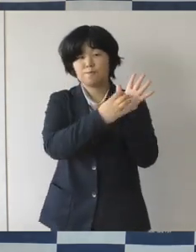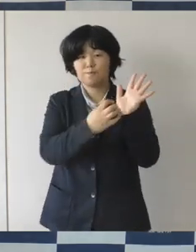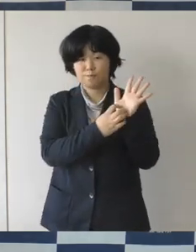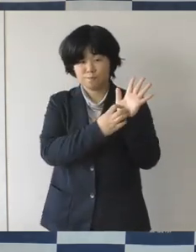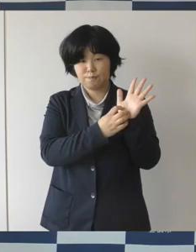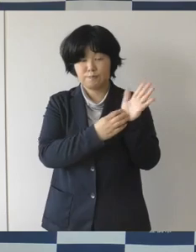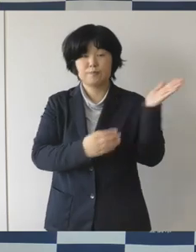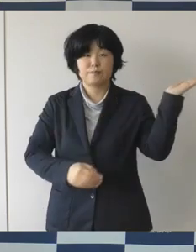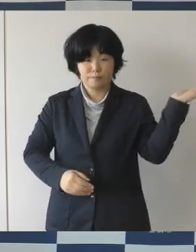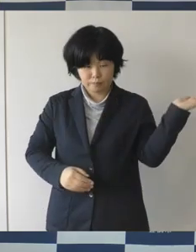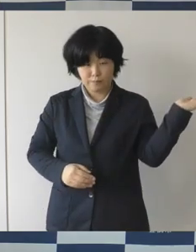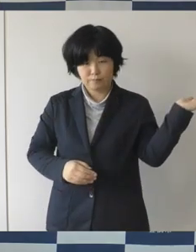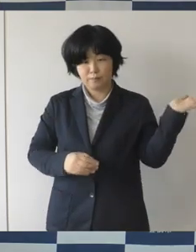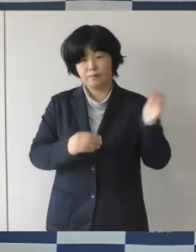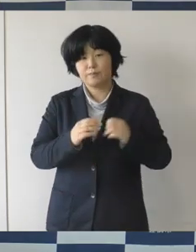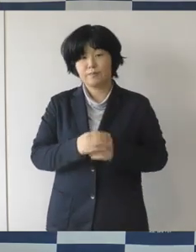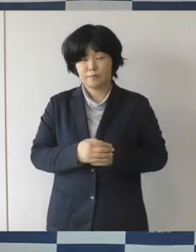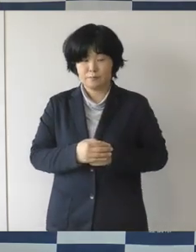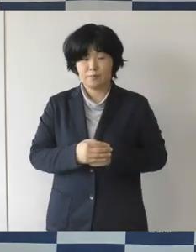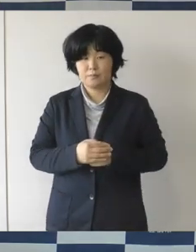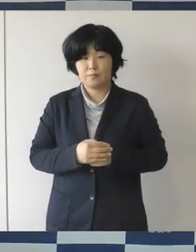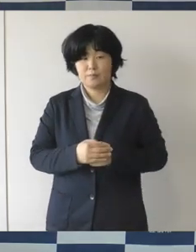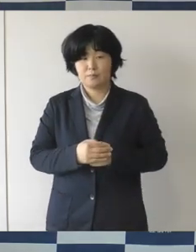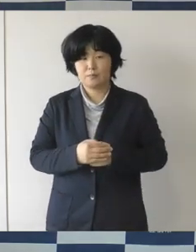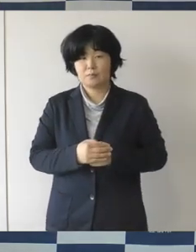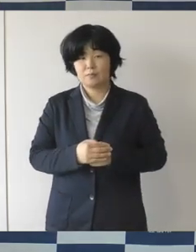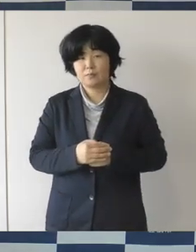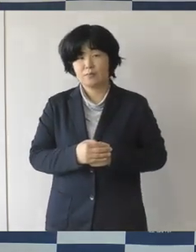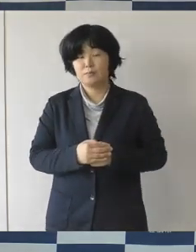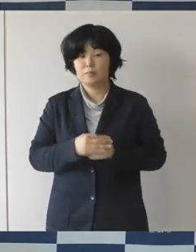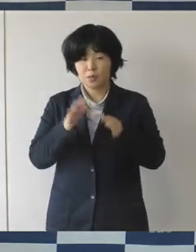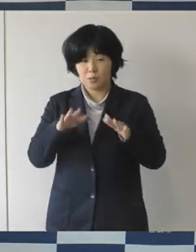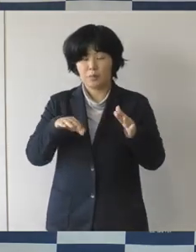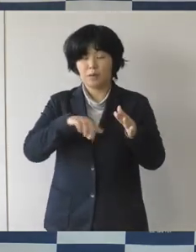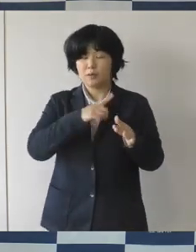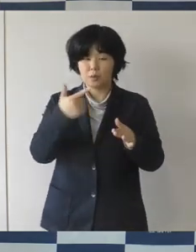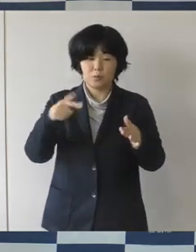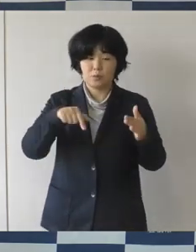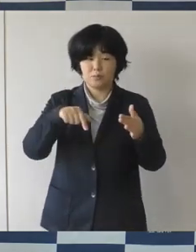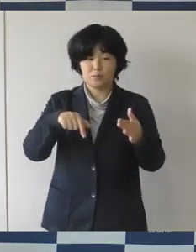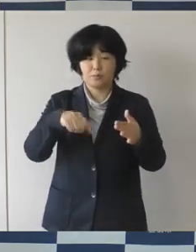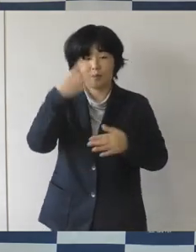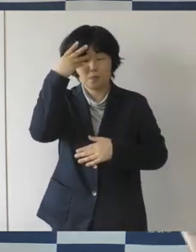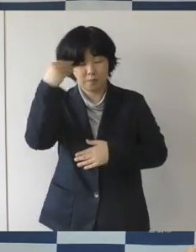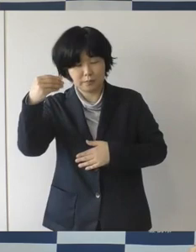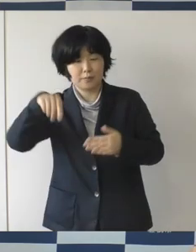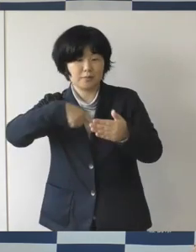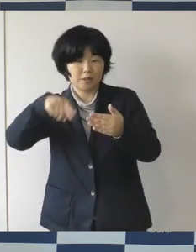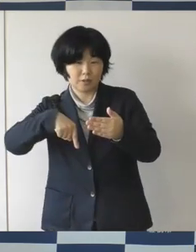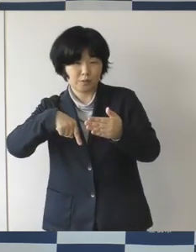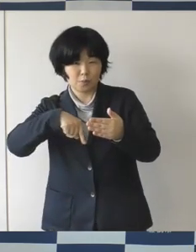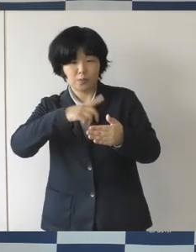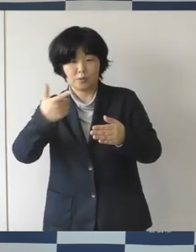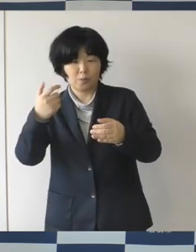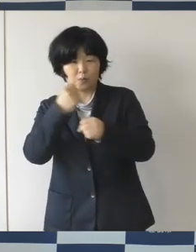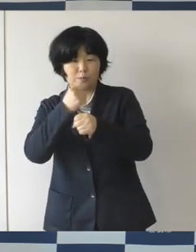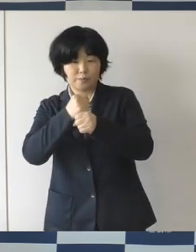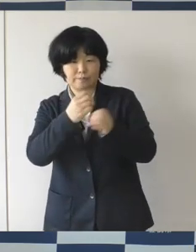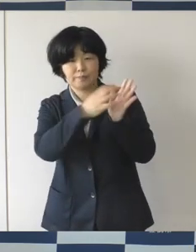掲載をして、中もいろいろなことがたくさん載っていますので、 ぜひご覧いただきたいな と思います。